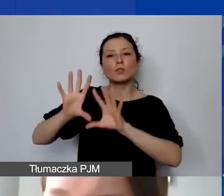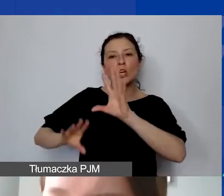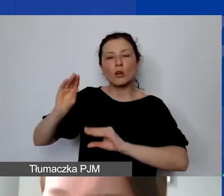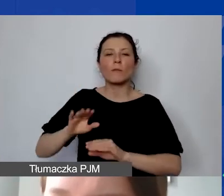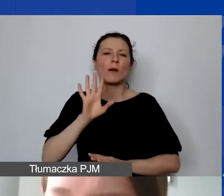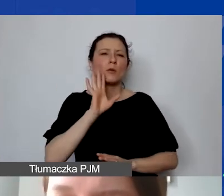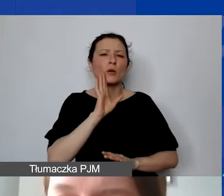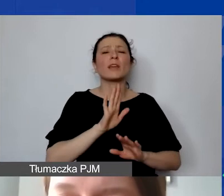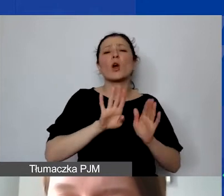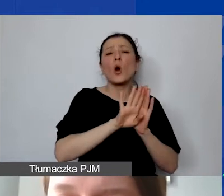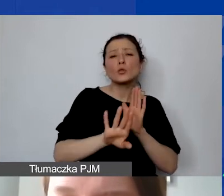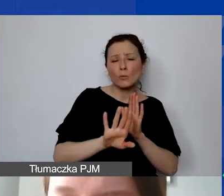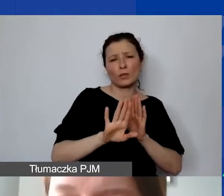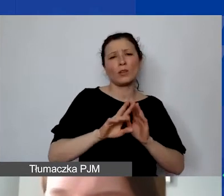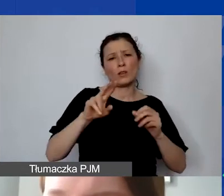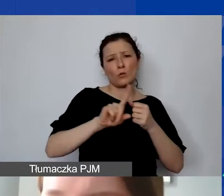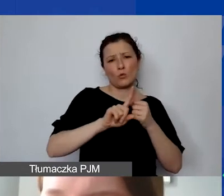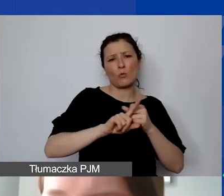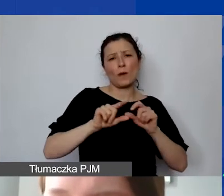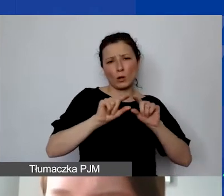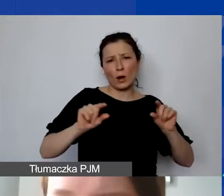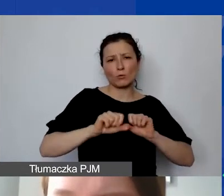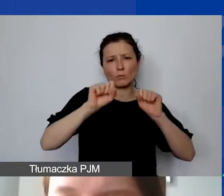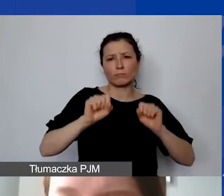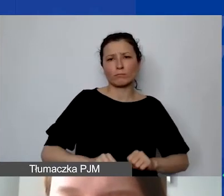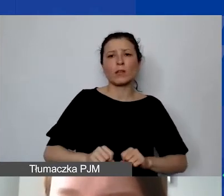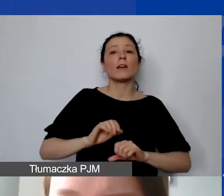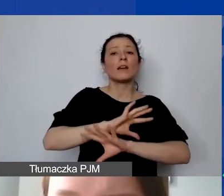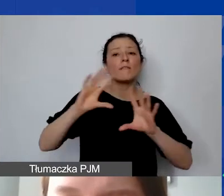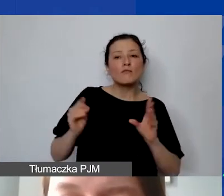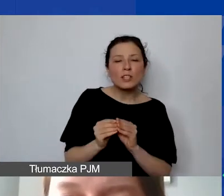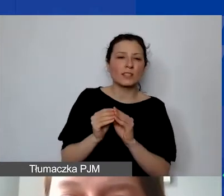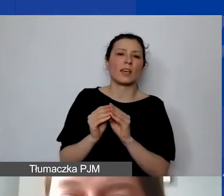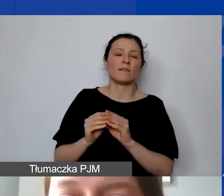Wszystkie koszty bezpośrednie muszą być księgowane na osobnym planie kont.